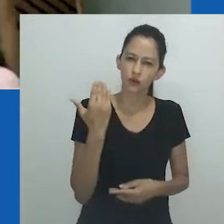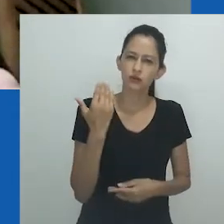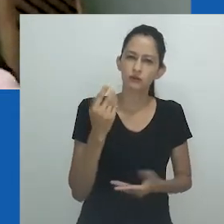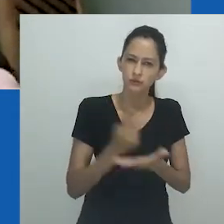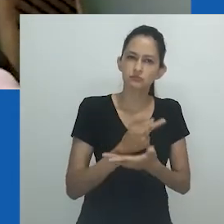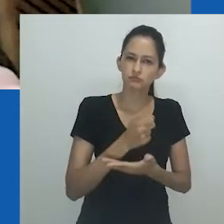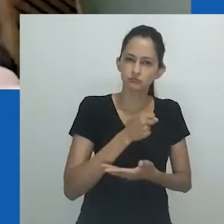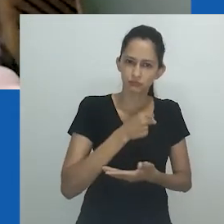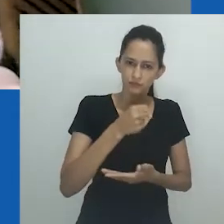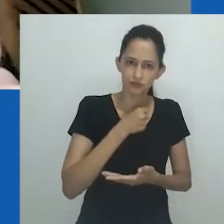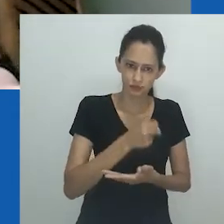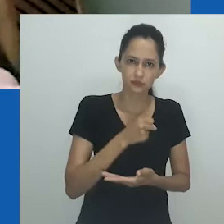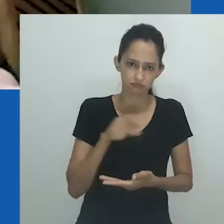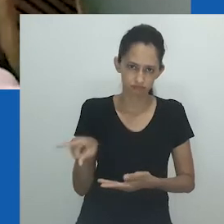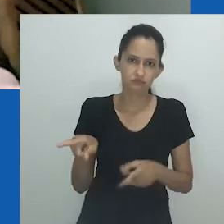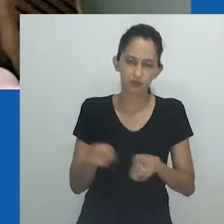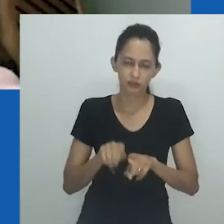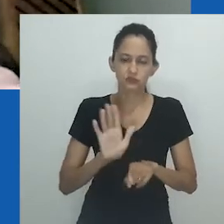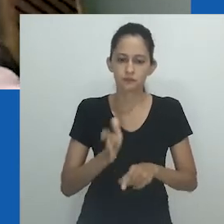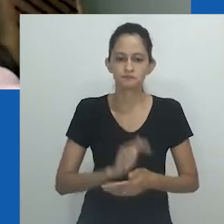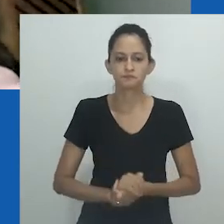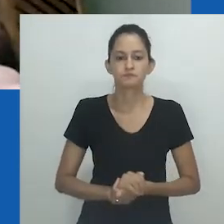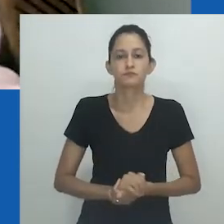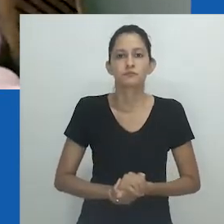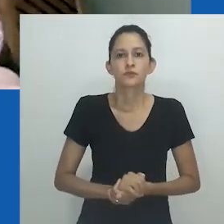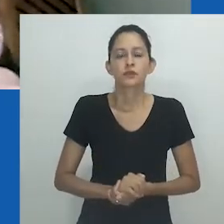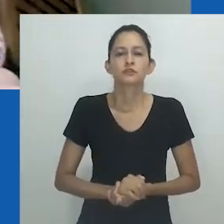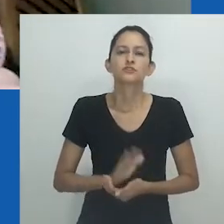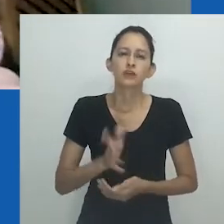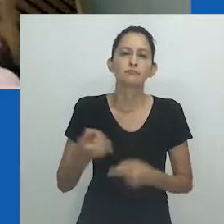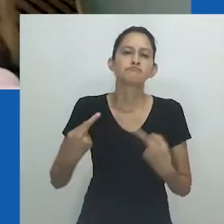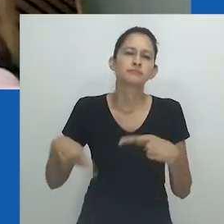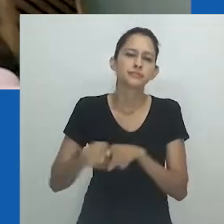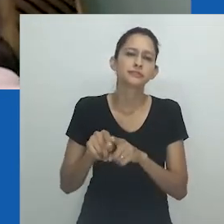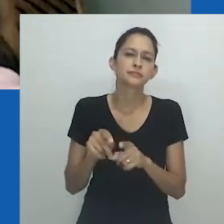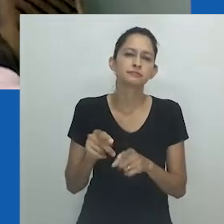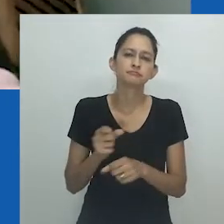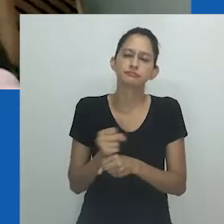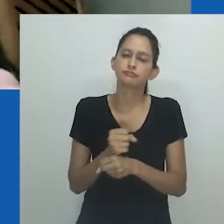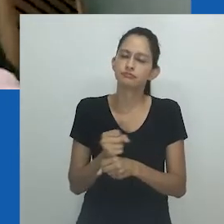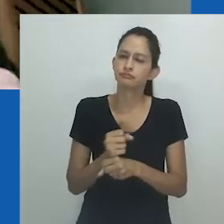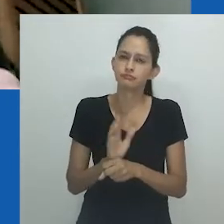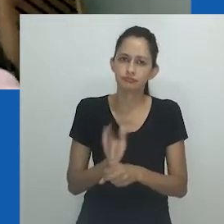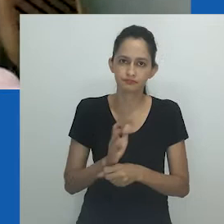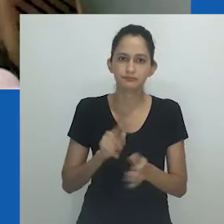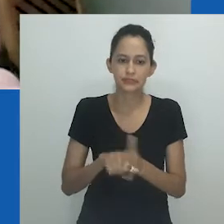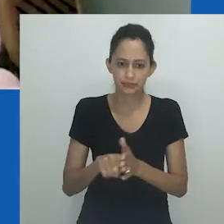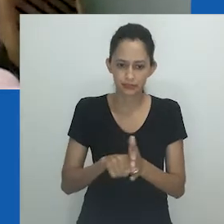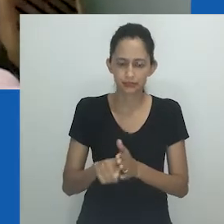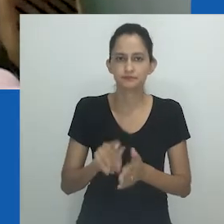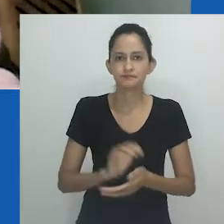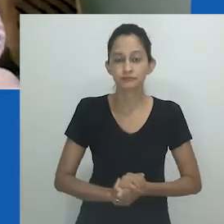que também publicou, recentemente, uma entrevista com nossa convidada de honra. Temos uma já longa parceria em pesquisas.